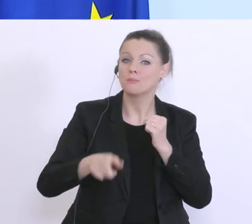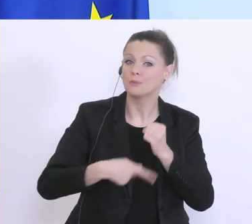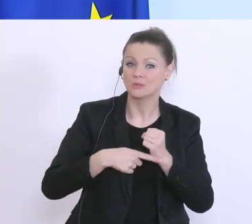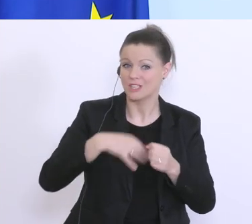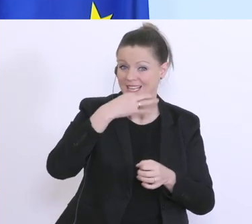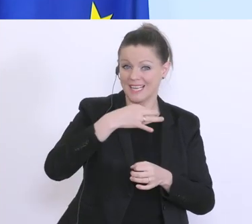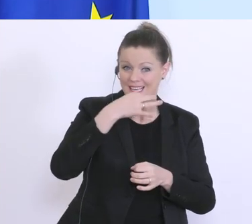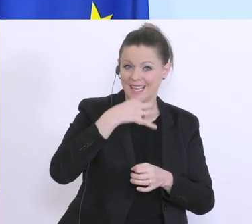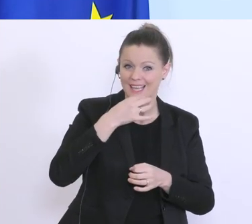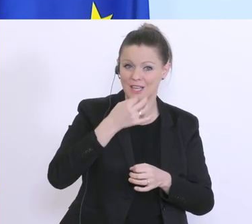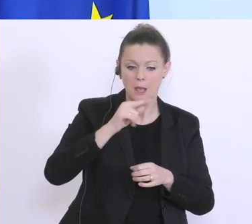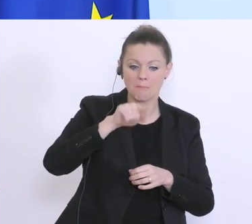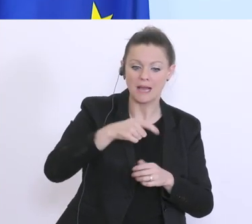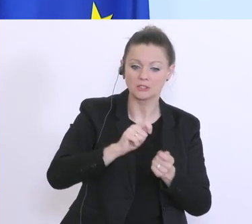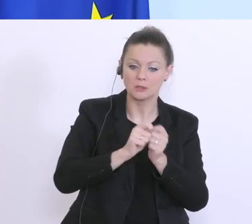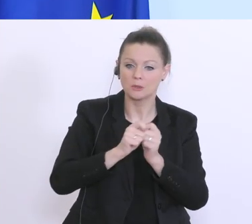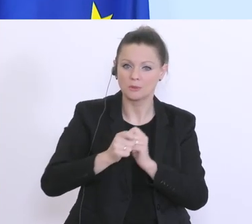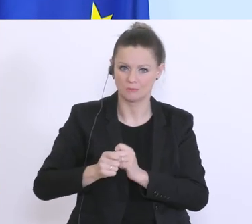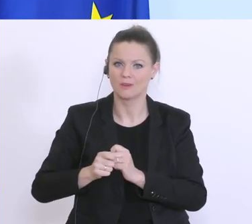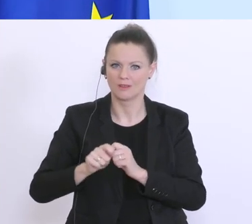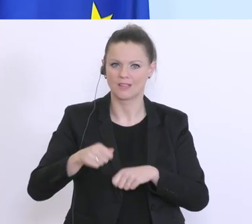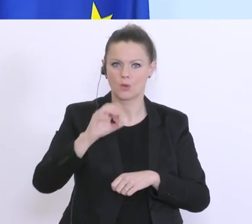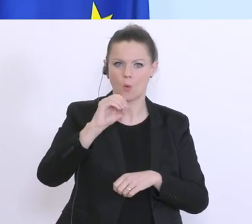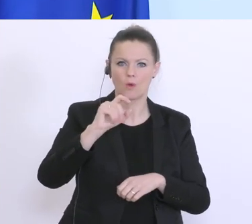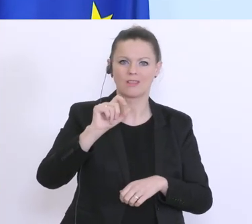den 9. März ist noch eine OTS von einem österreichischen Wirtschaftsforschungsinstitut